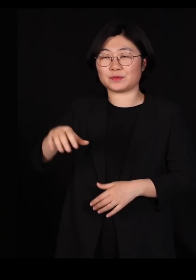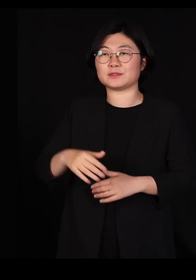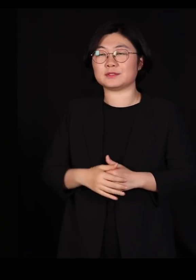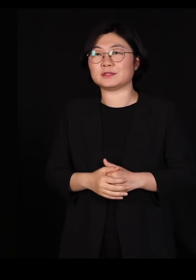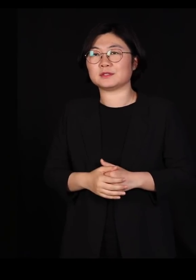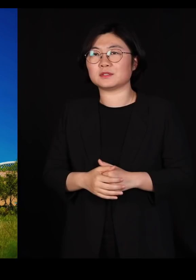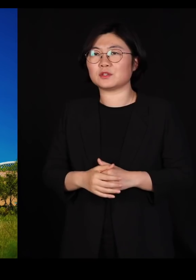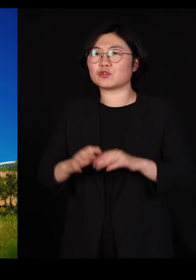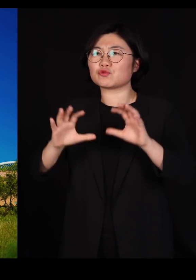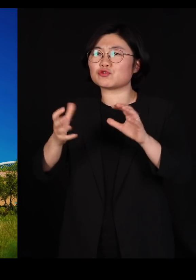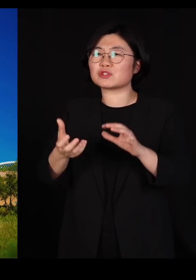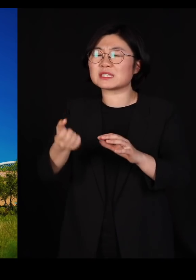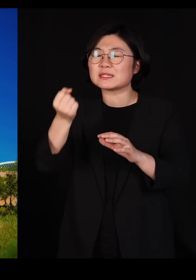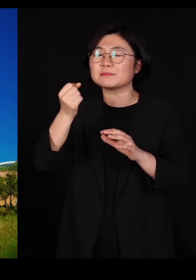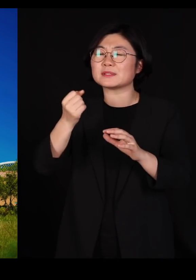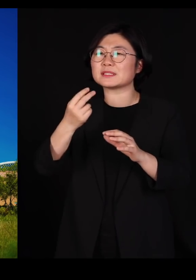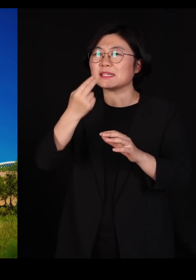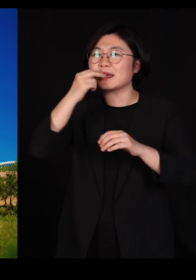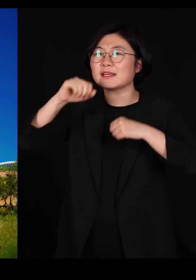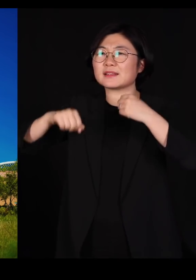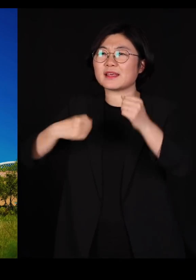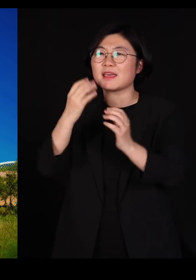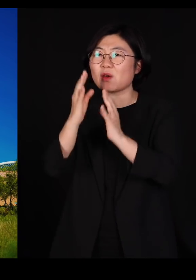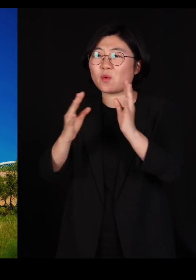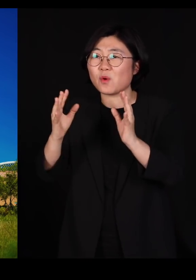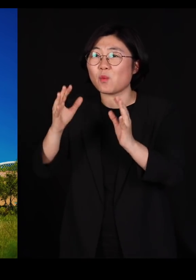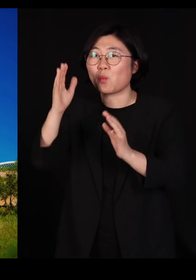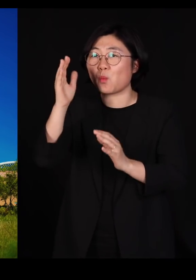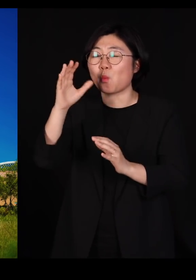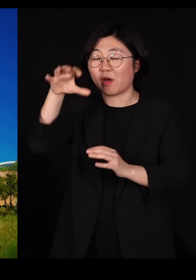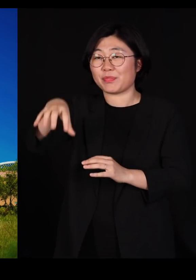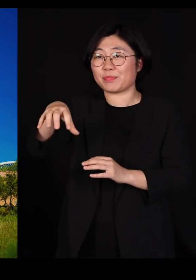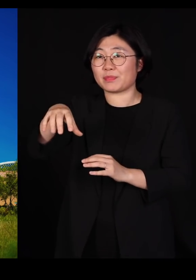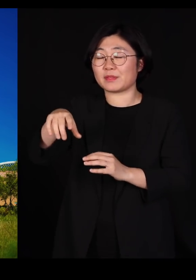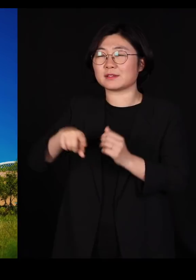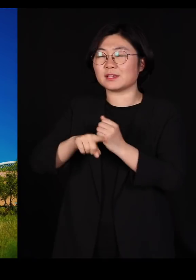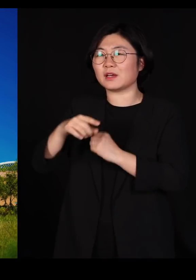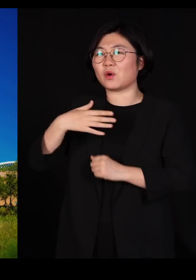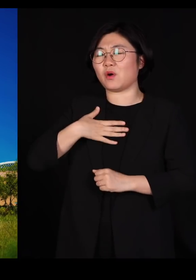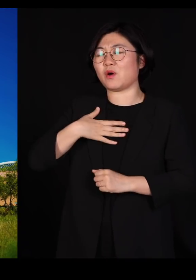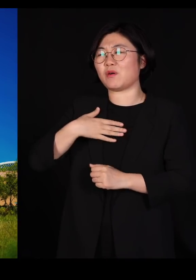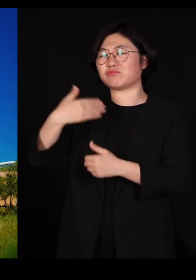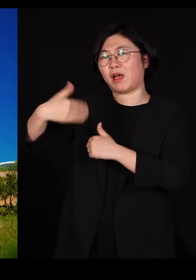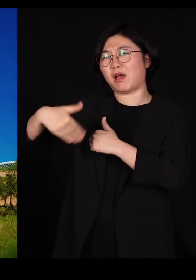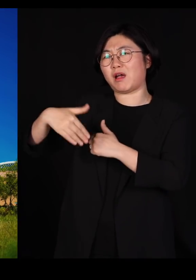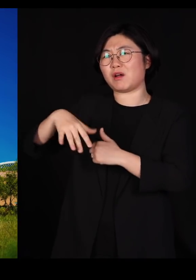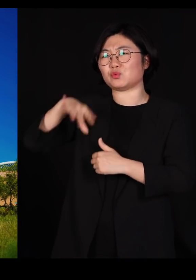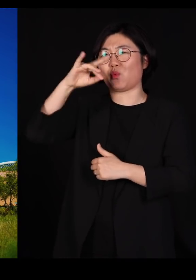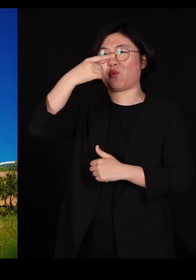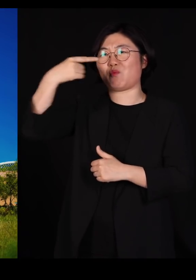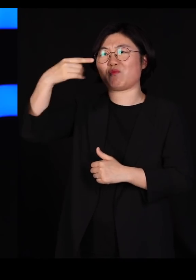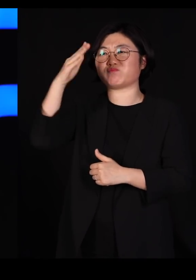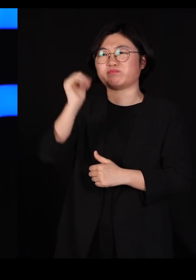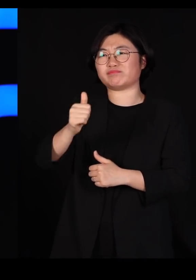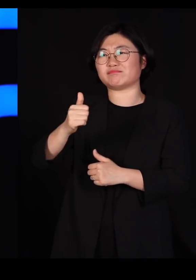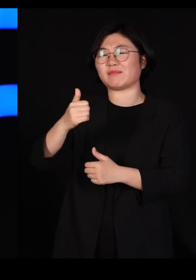국립생태원이라는 새로운 기관을 만들어 놓고 저더러 초대 원장을 하라고 그래서